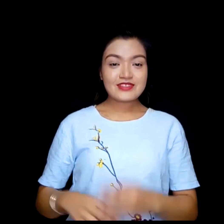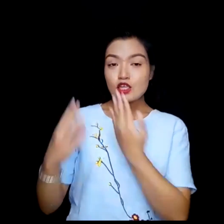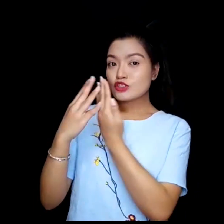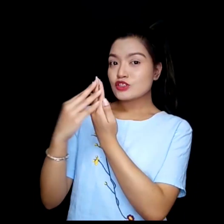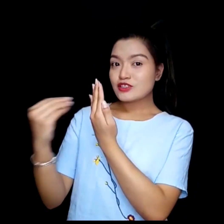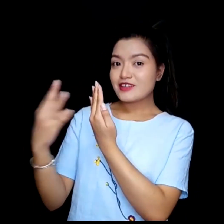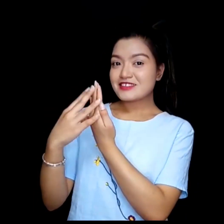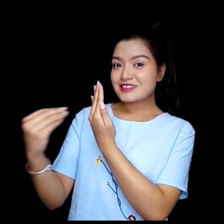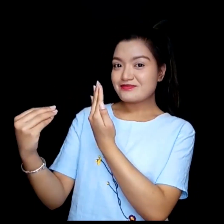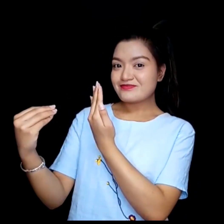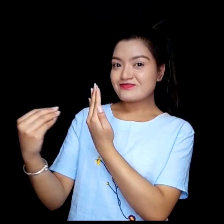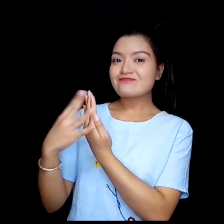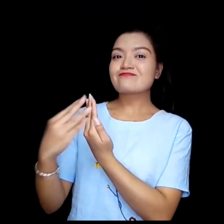शेयर स्क्रीन